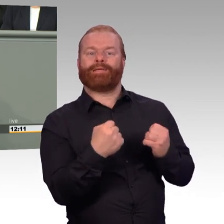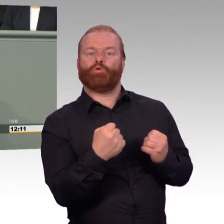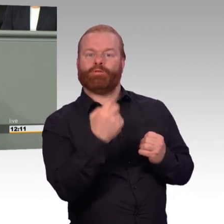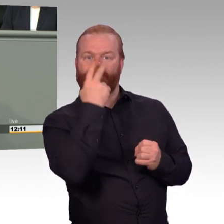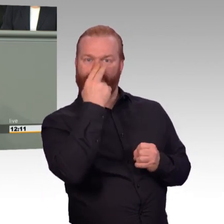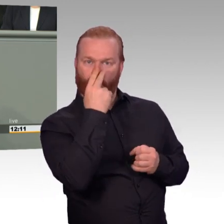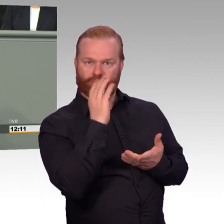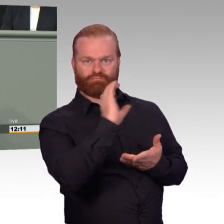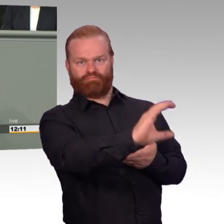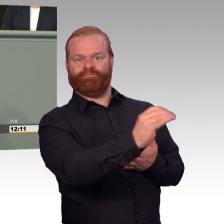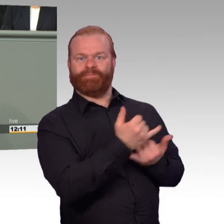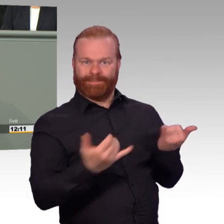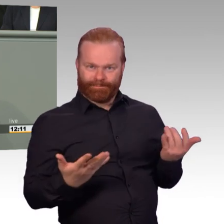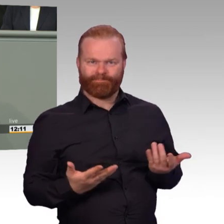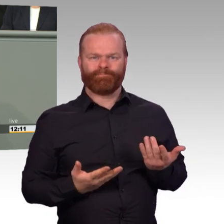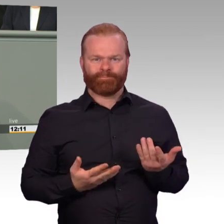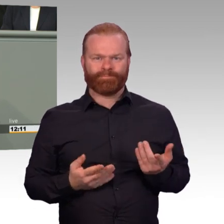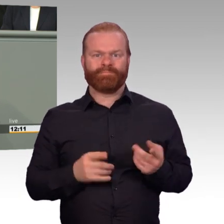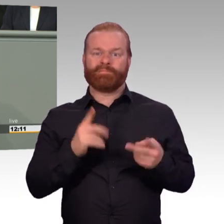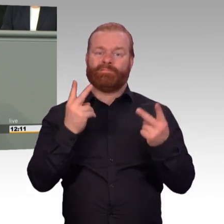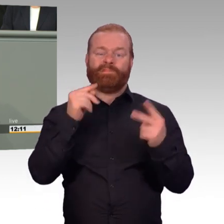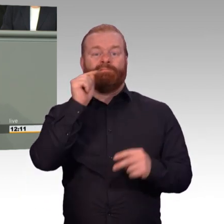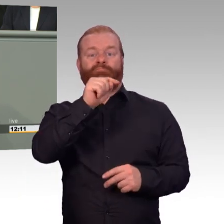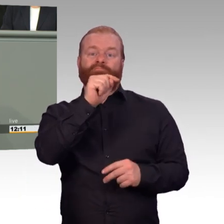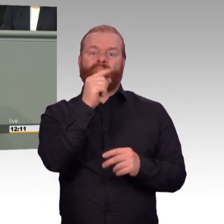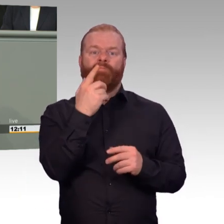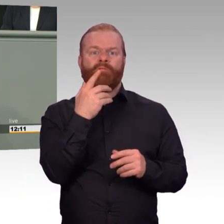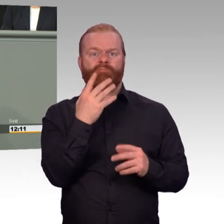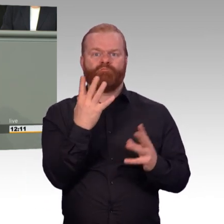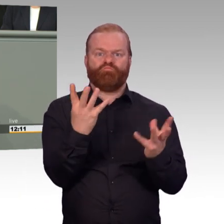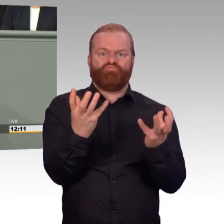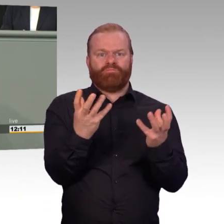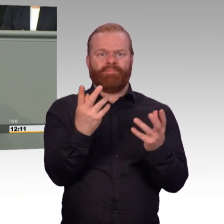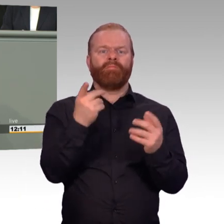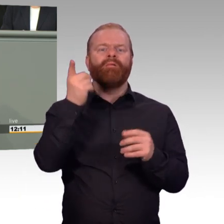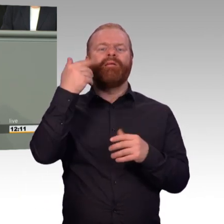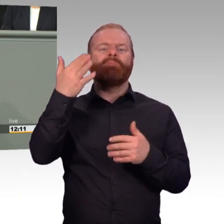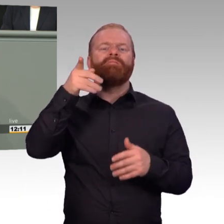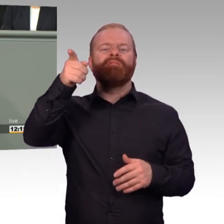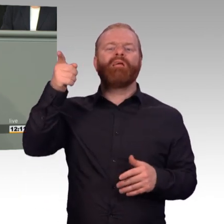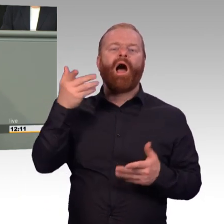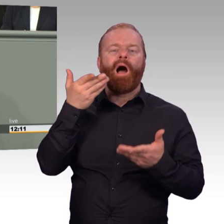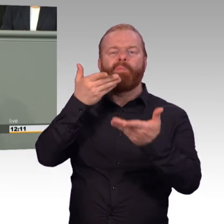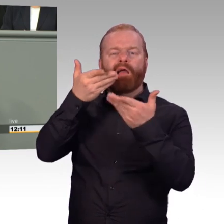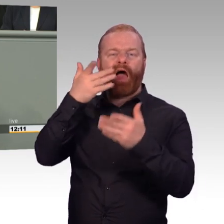von Einzelvorschriften. Aber es folgt in Gänze der Philosophie, die soziale Sicherheit der Soldatinnen und Soldaten